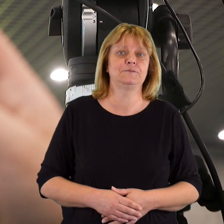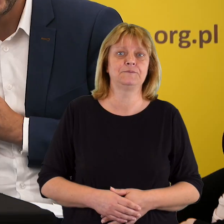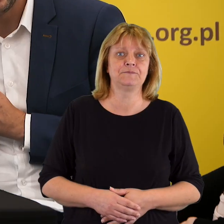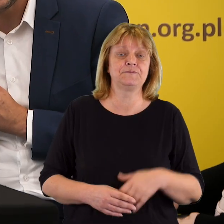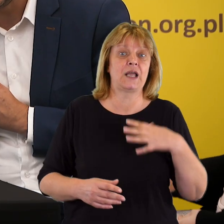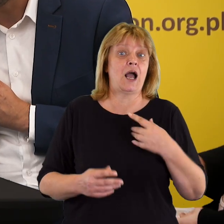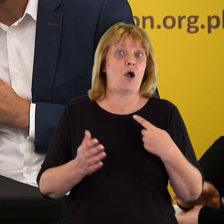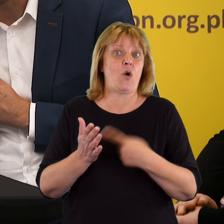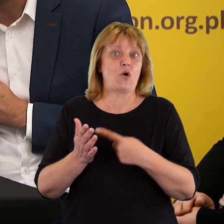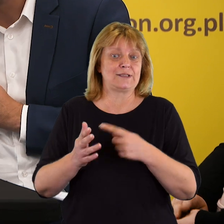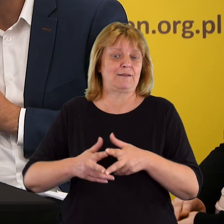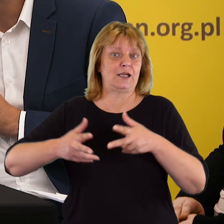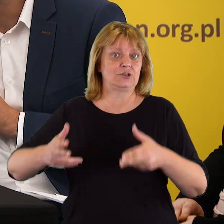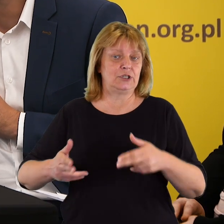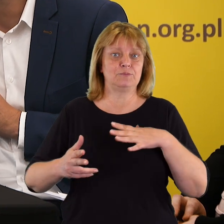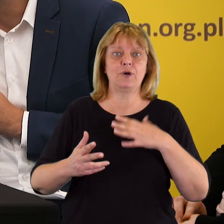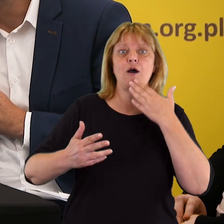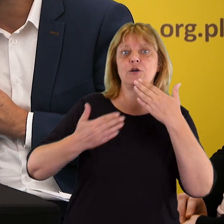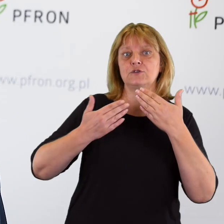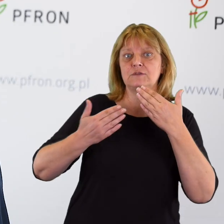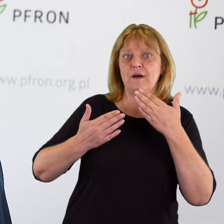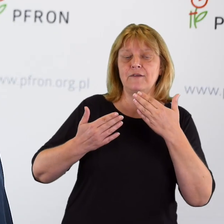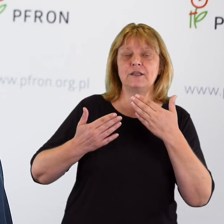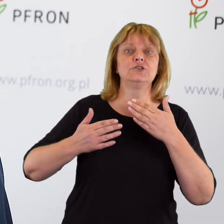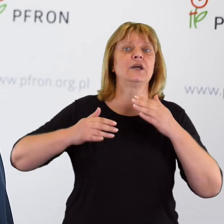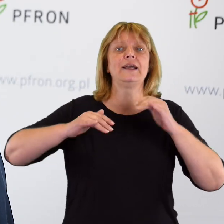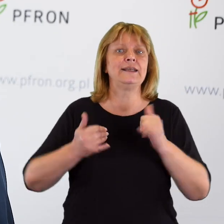Na ostatnim panelu przeszliśmy do tego, aby rozmawiać o tym,